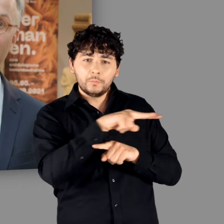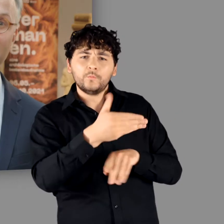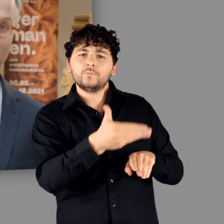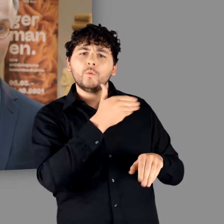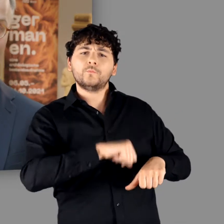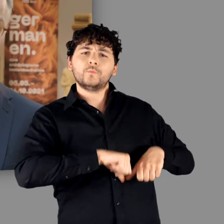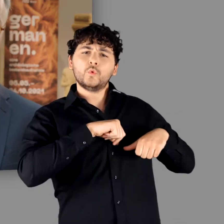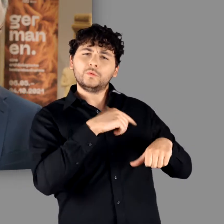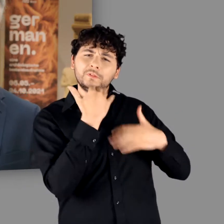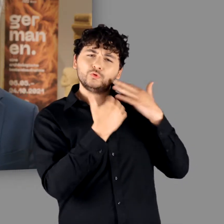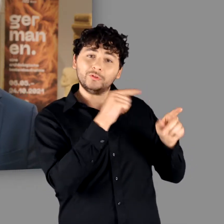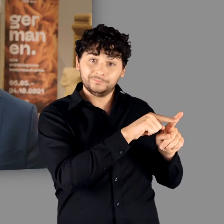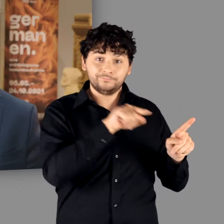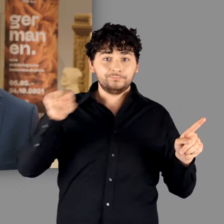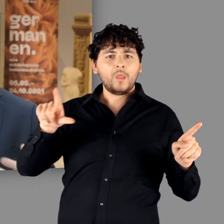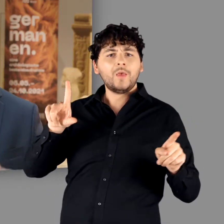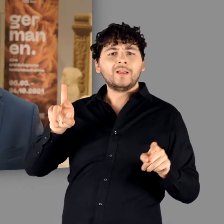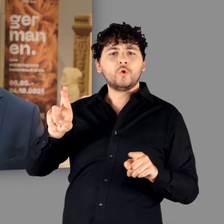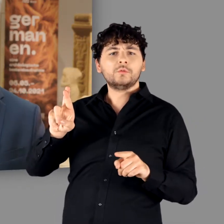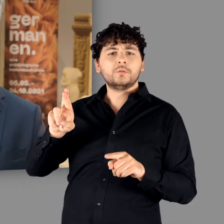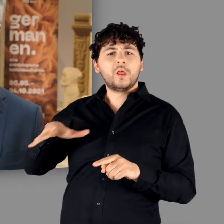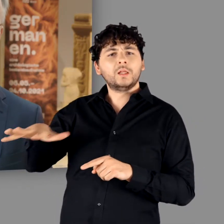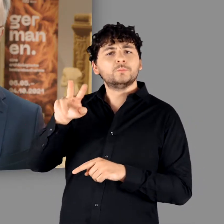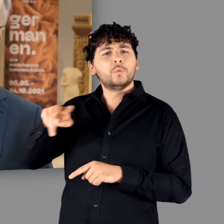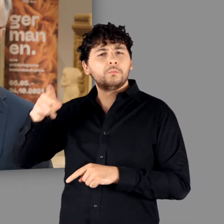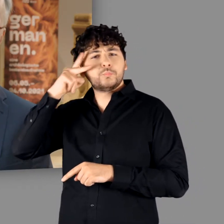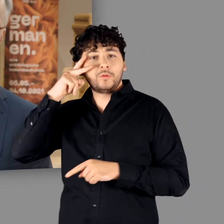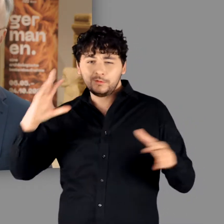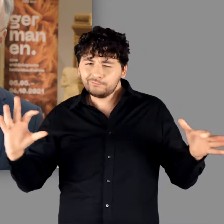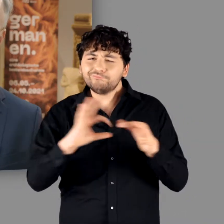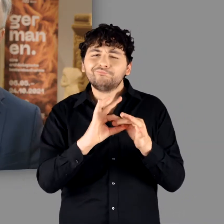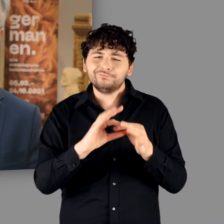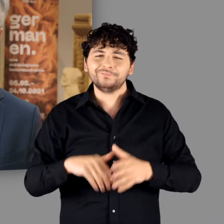Berliner Museum für Vor- und Frühgeschichte und dem LVR-LandesMuseum Bonn hervorgegangen ist.